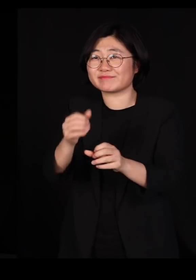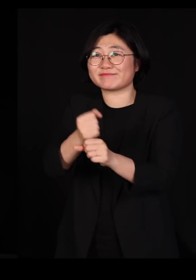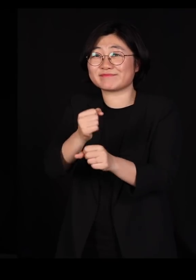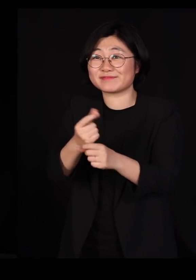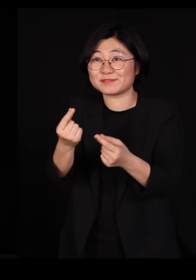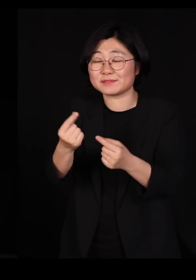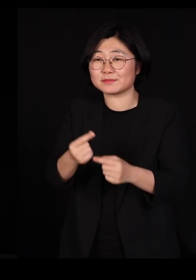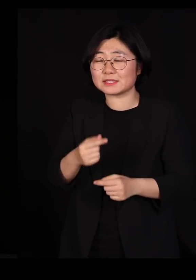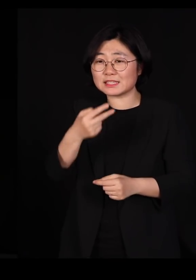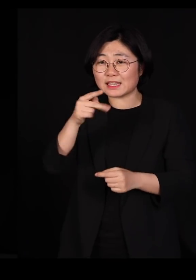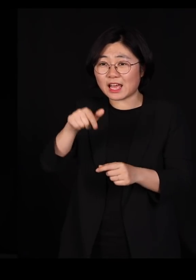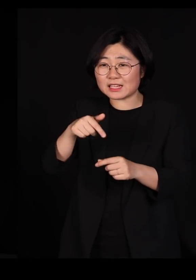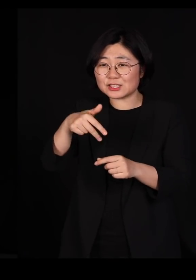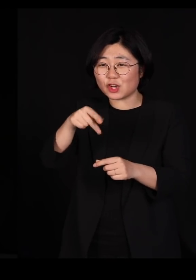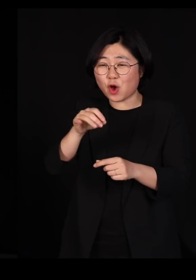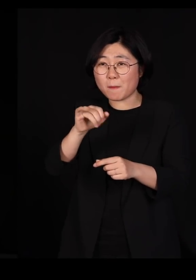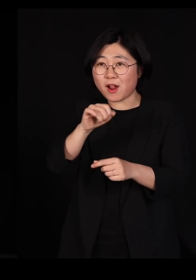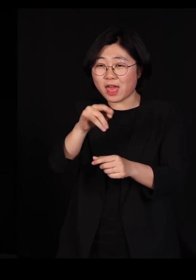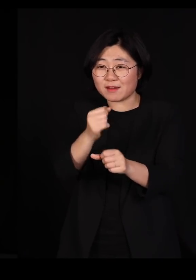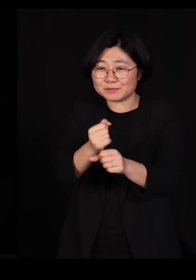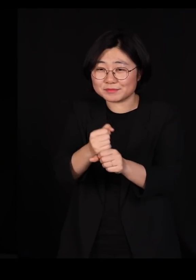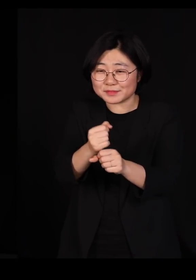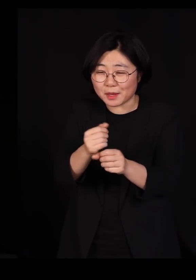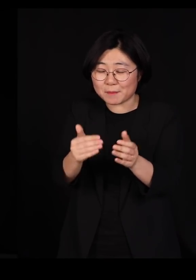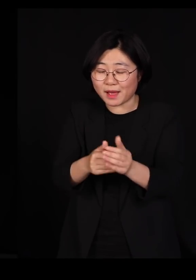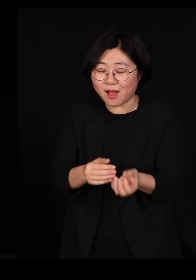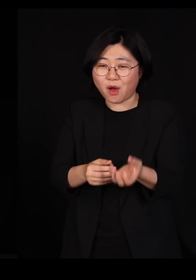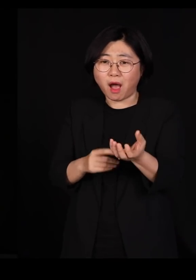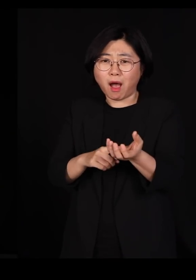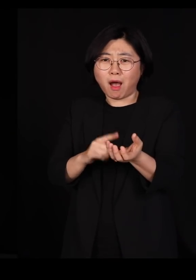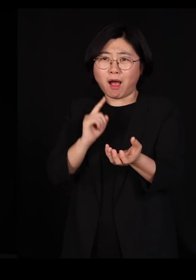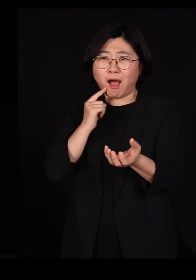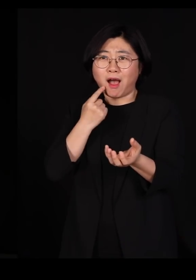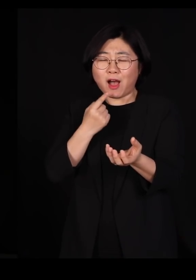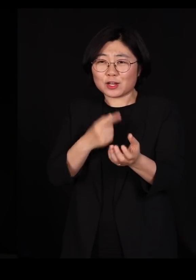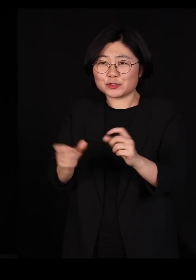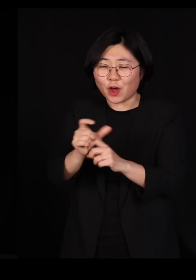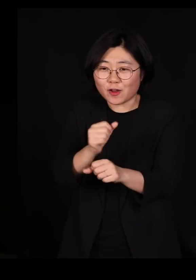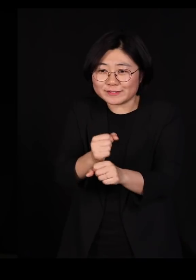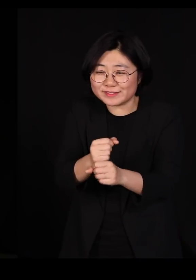이게 너무 예쁜 거예요 아 미치겠네 그래서 또 만드시고 또 만드시고